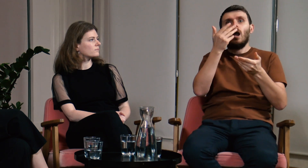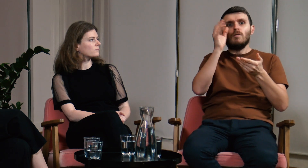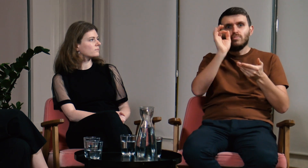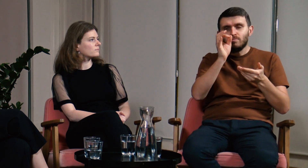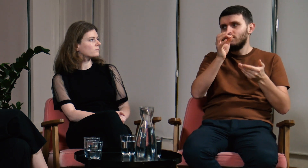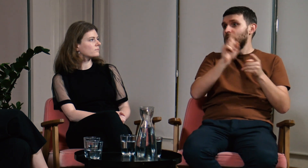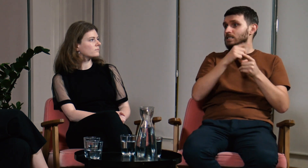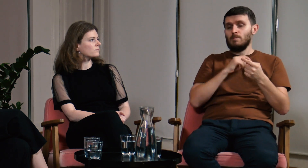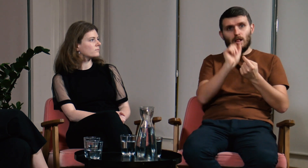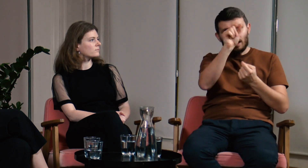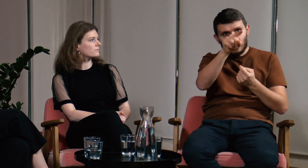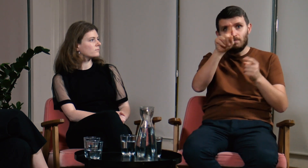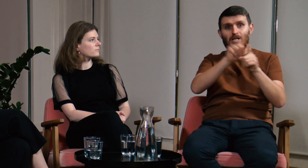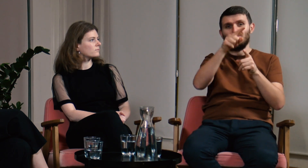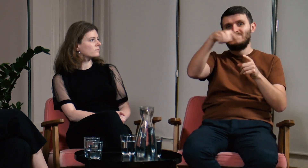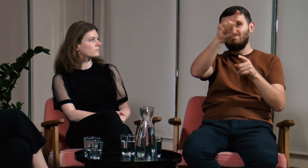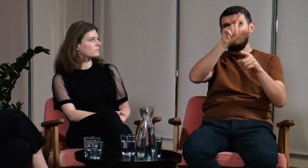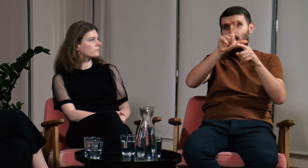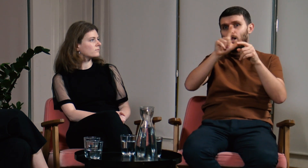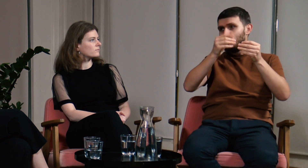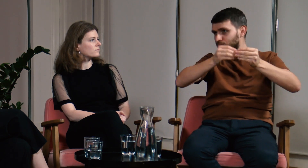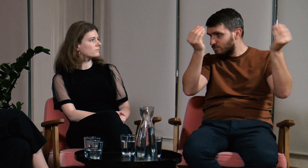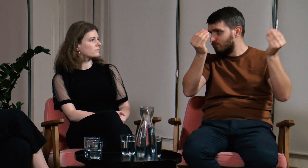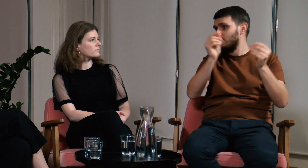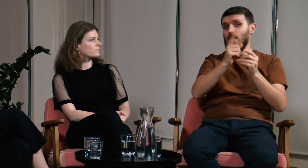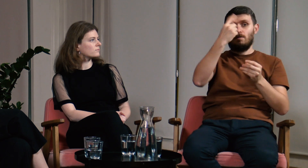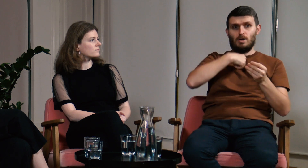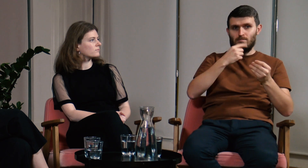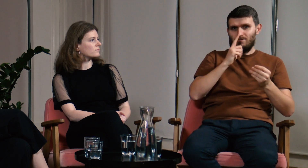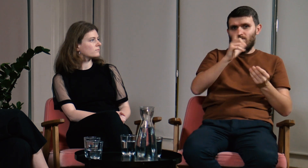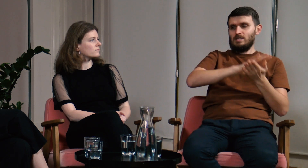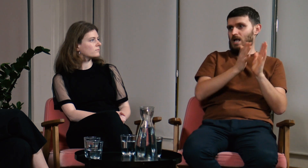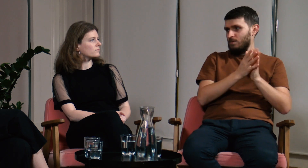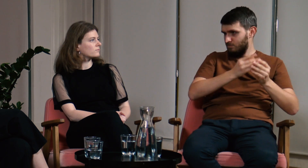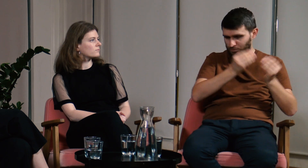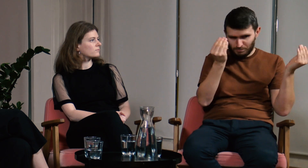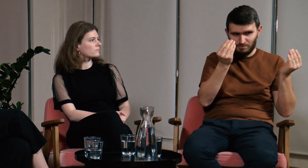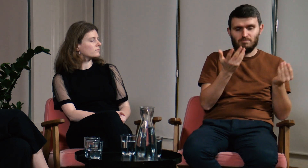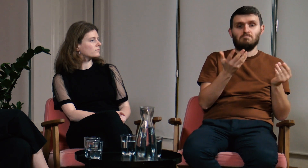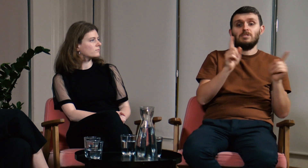Dzięki temu i lektorzy i my będziemy się rozwijać. Obie grupy na tym zyskają.